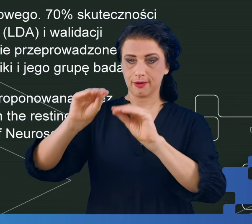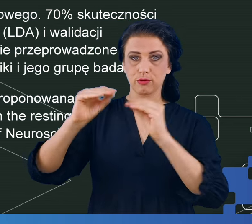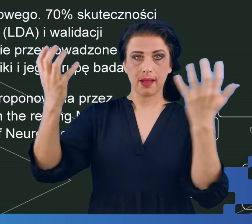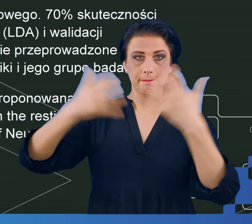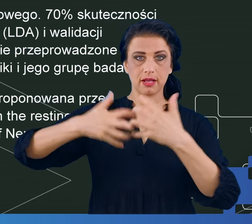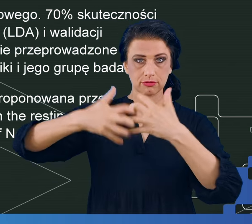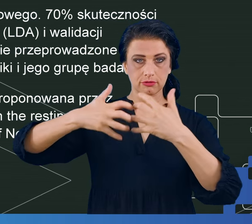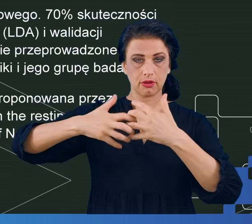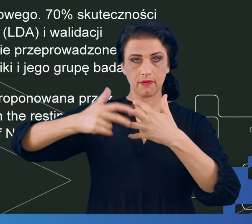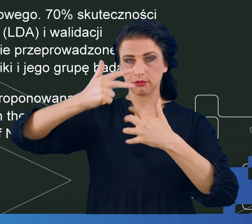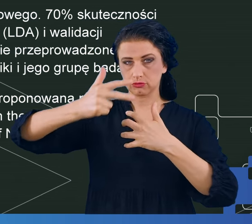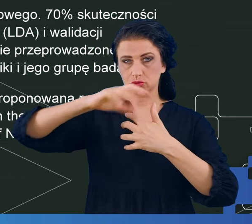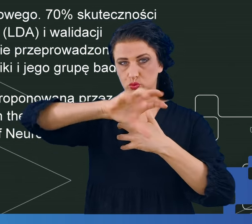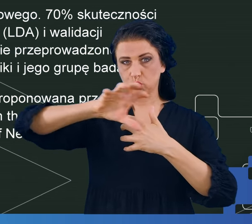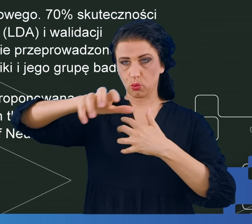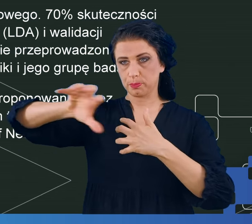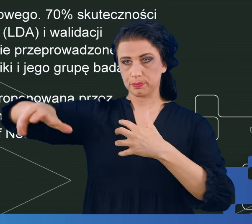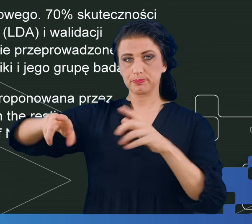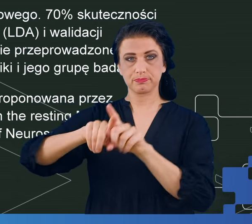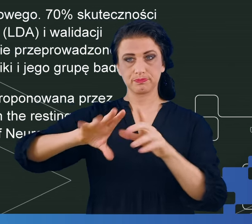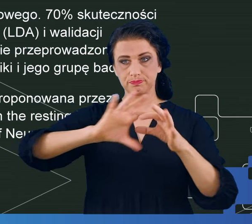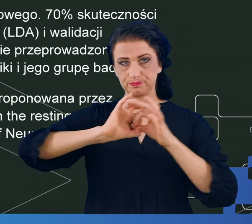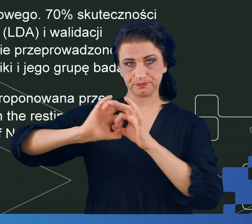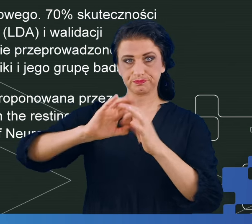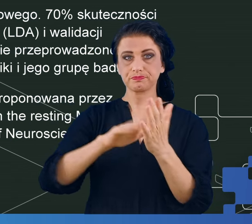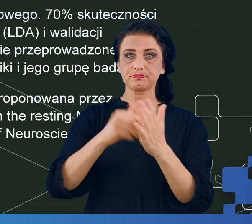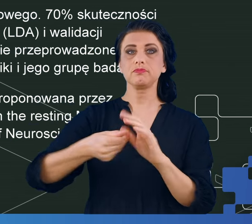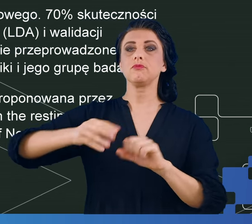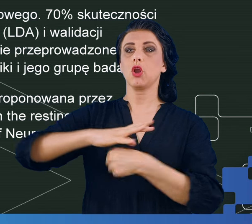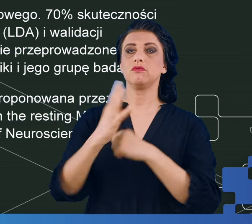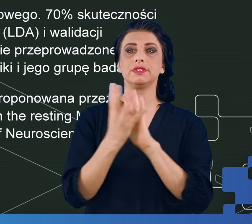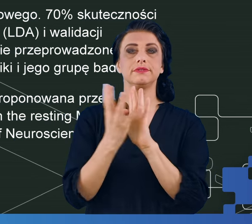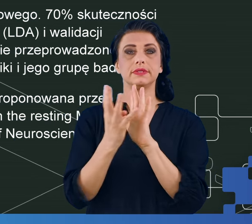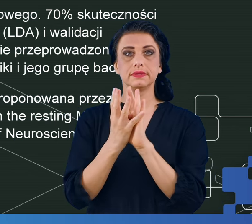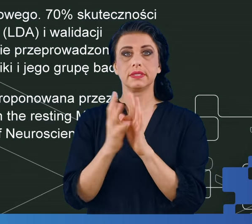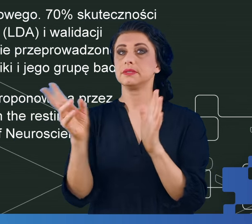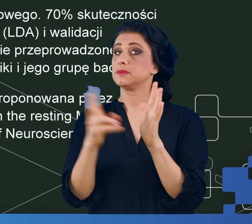na łączone grupy np. COVID, brak COVID-u albo brak mgły i mgła.